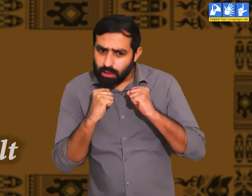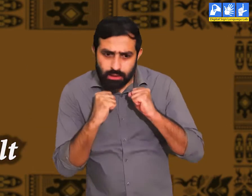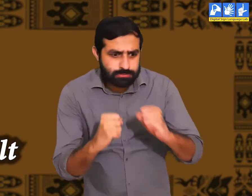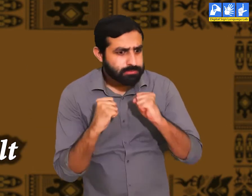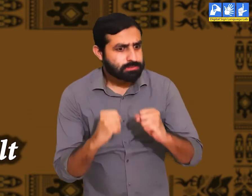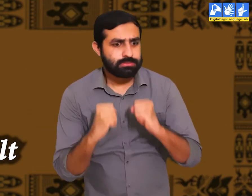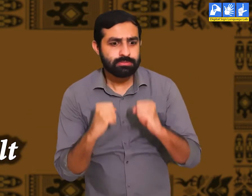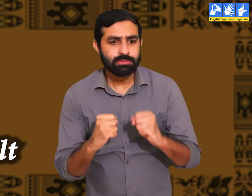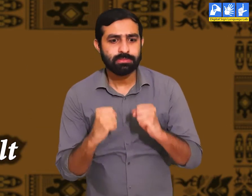कठिन